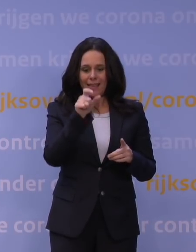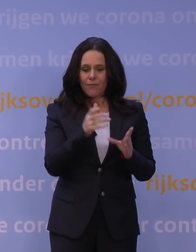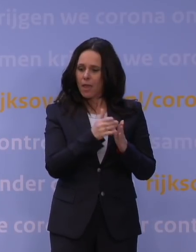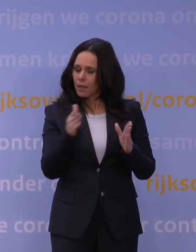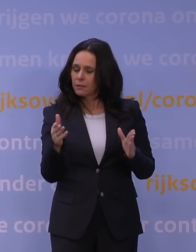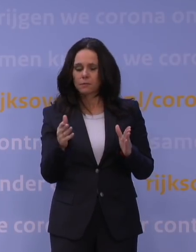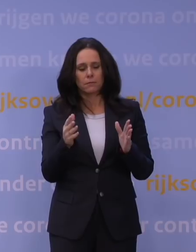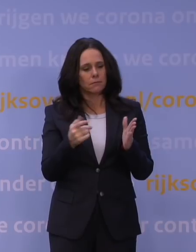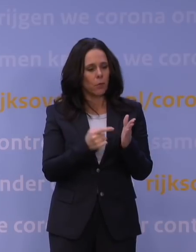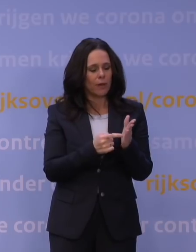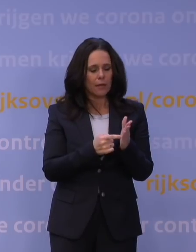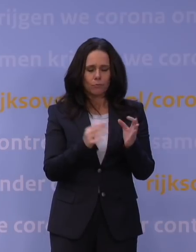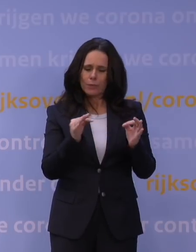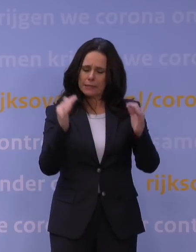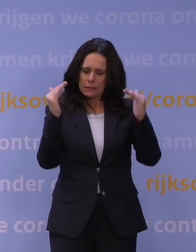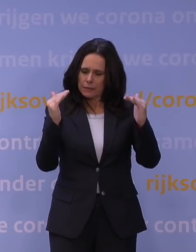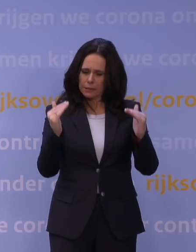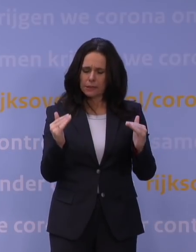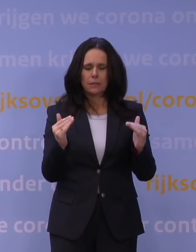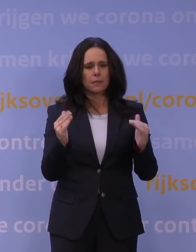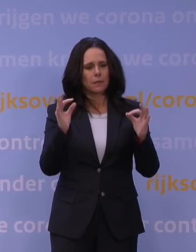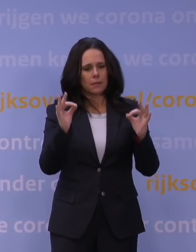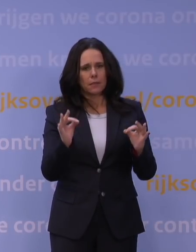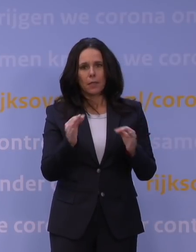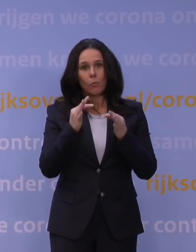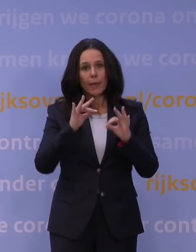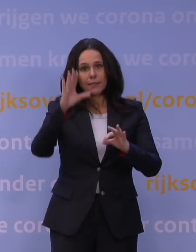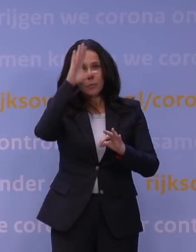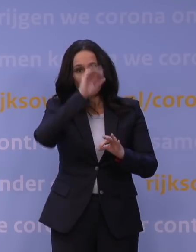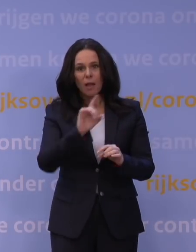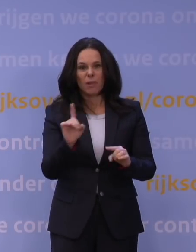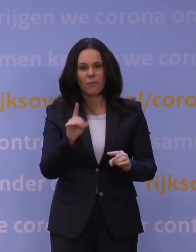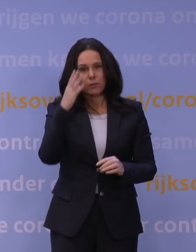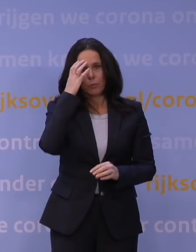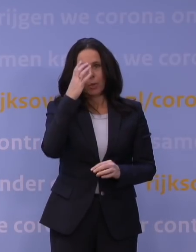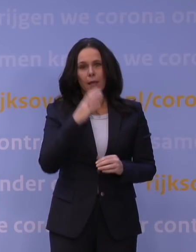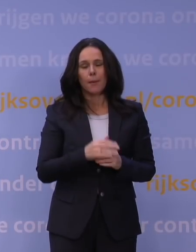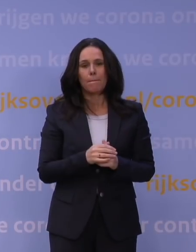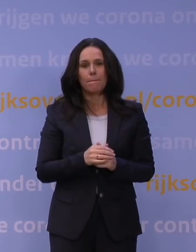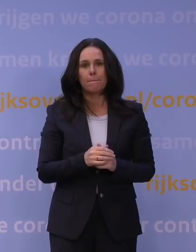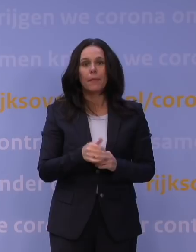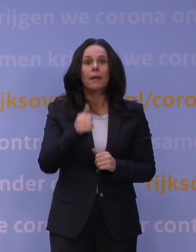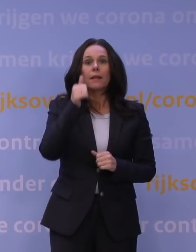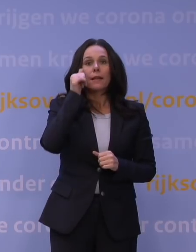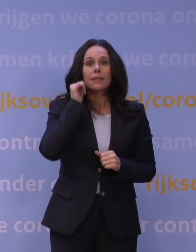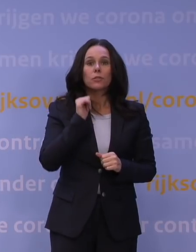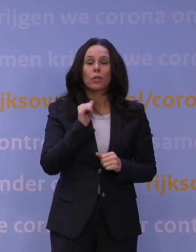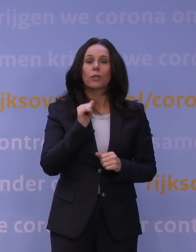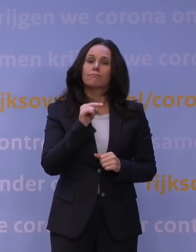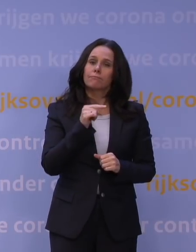in kaart te brengen, precies, beter te begrijpen wat er aan de hand is. En gisteren hebben zij ons gezegd: Luister, we weten nog niet alles,